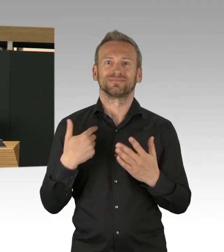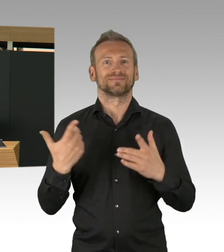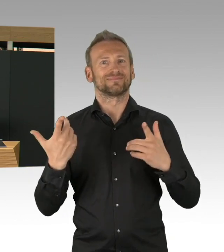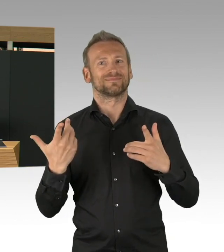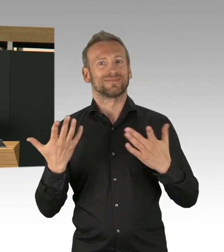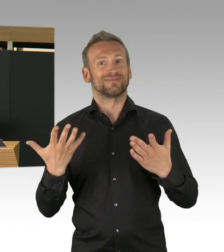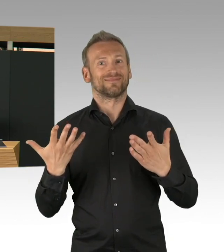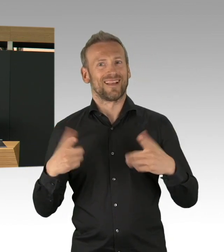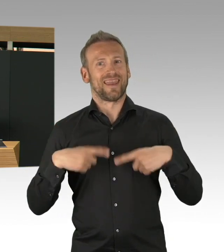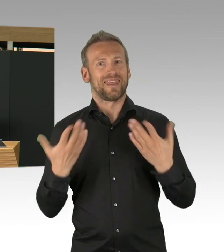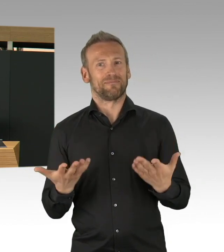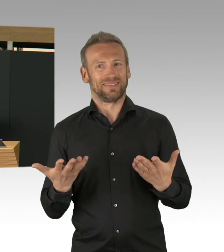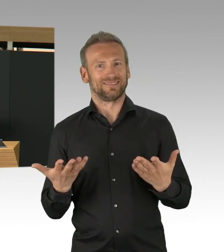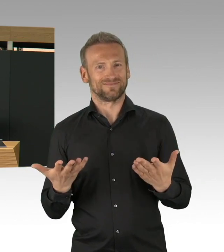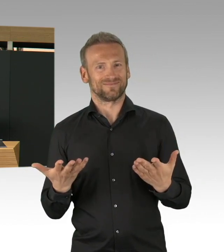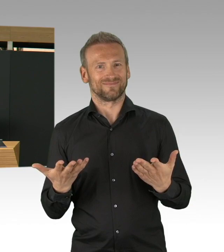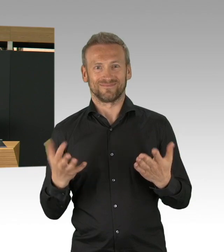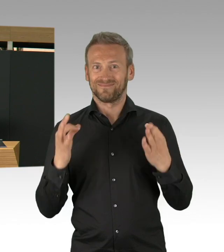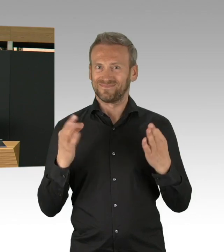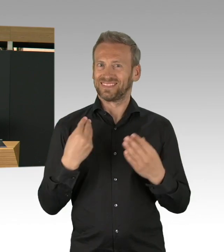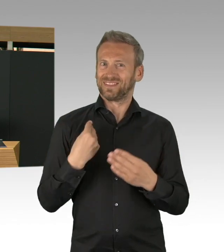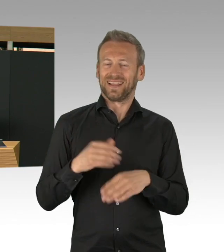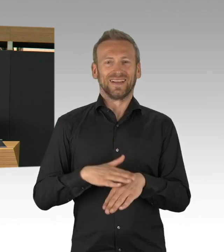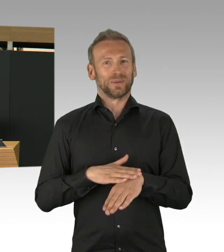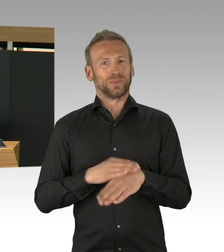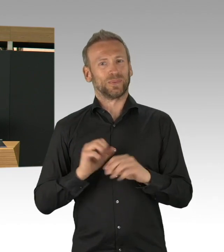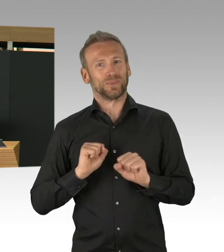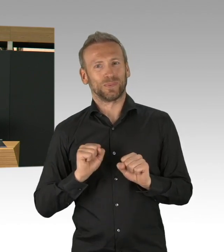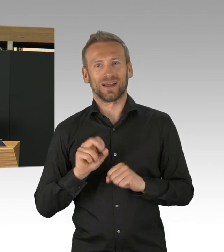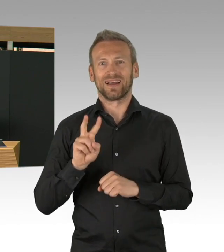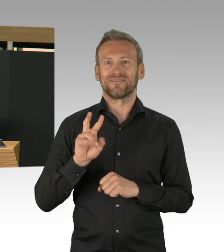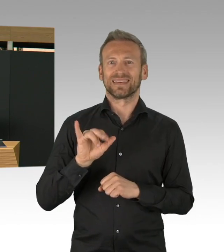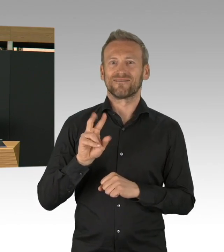und ich glaube, dass was dort tatsächlich zu Stande gekommen ist,